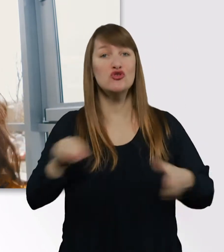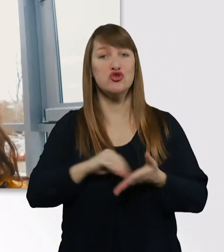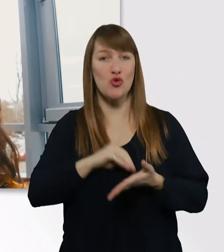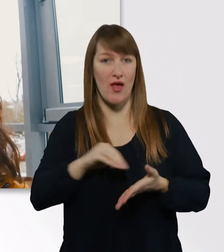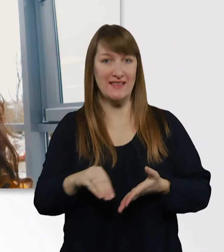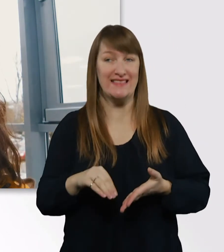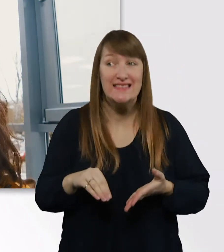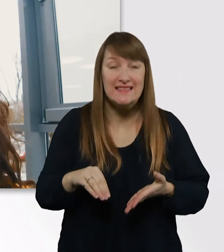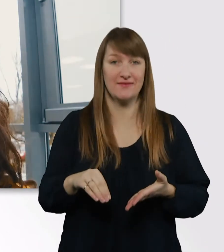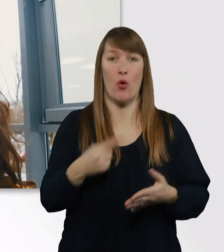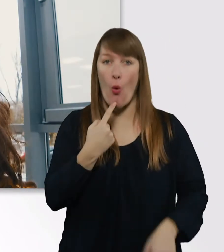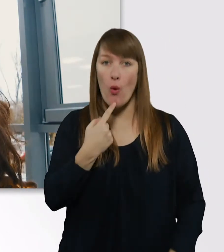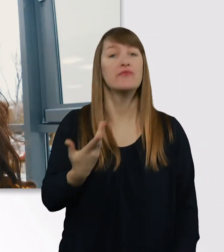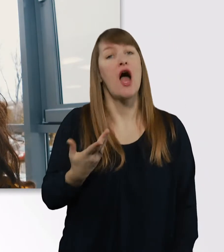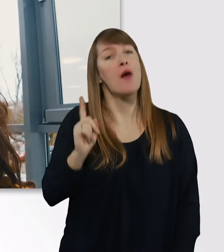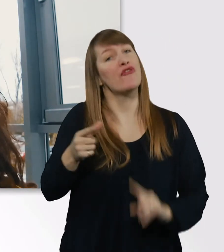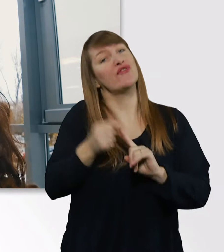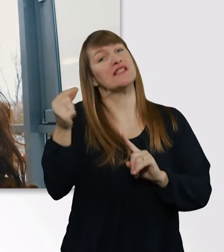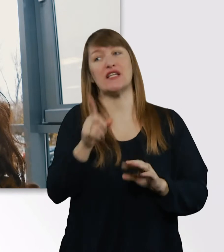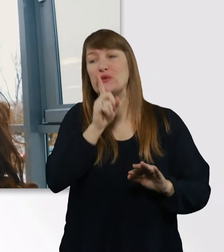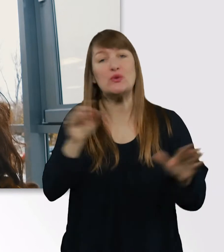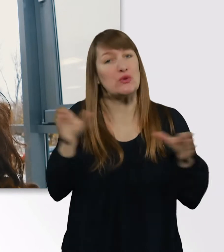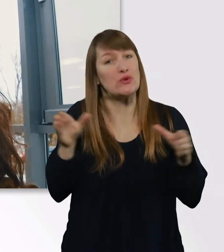Nee, es ist halt witzig, aber auch schön.